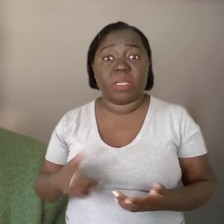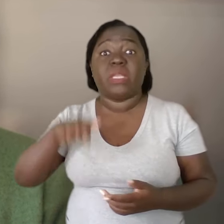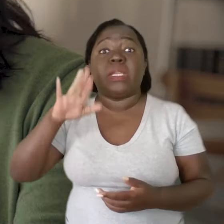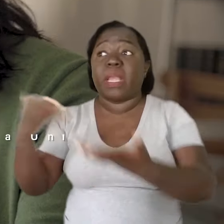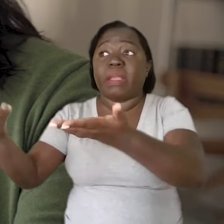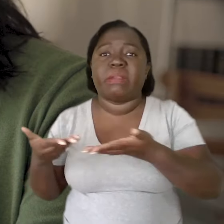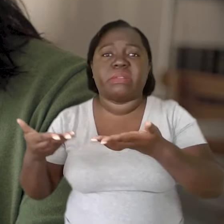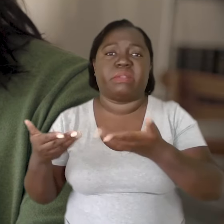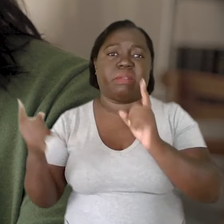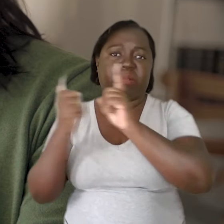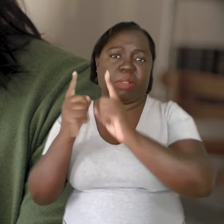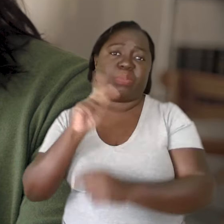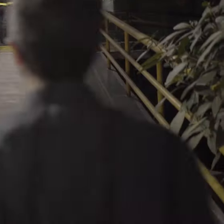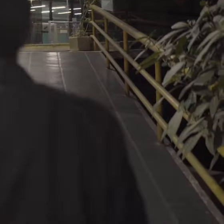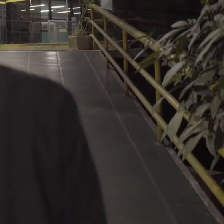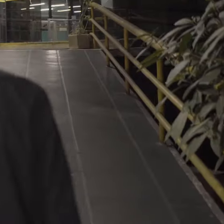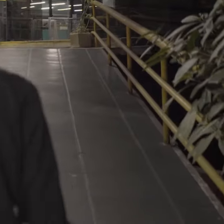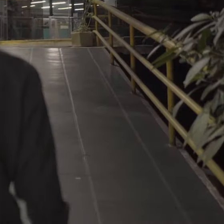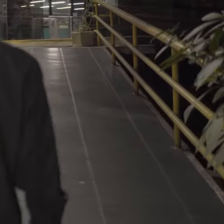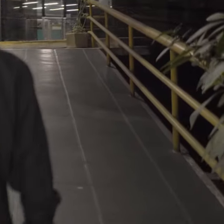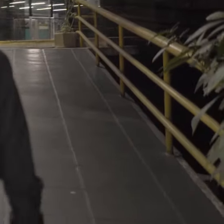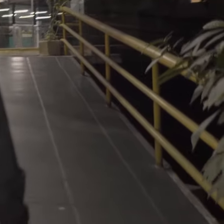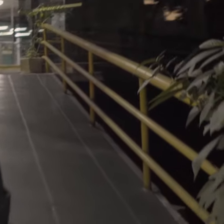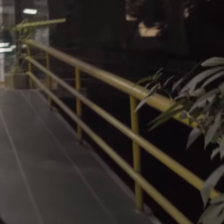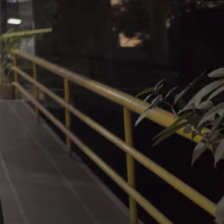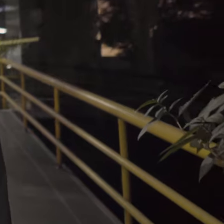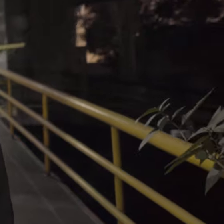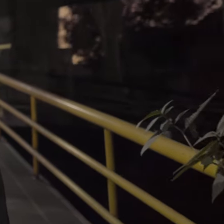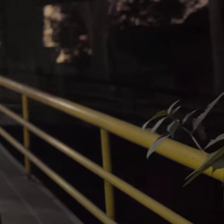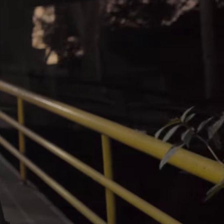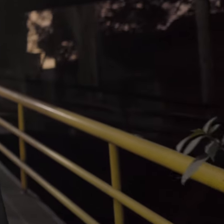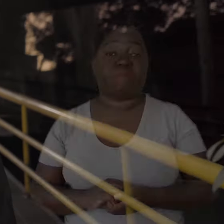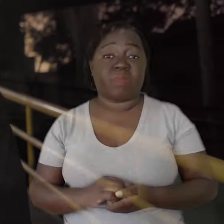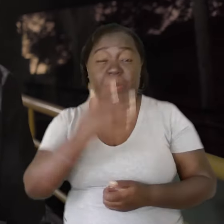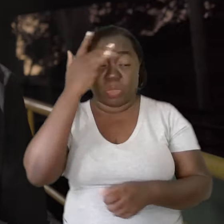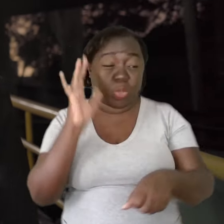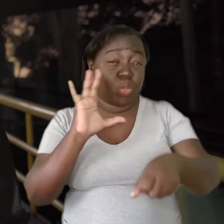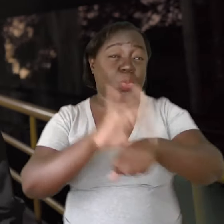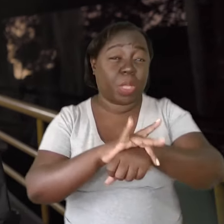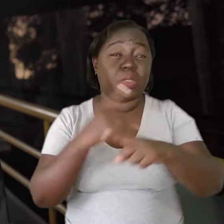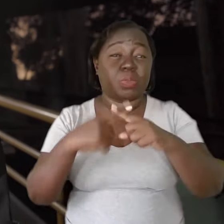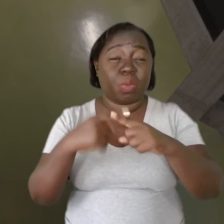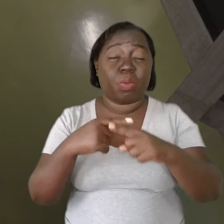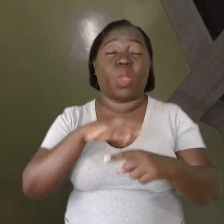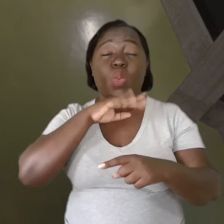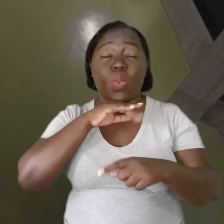E quem acolhe os professores? A pessoa adoece por causa das más condições de trabalho